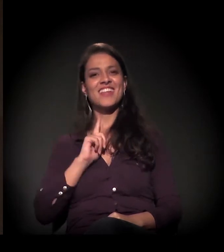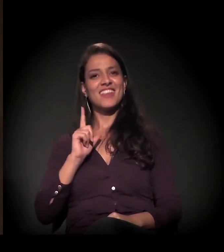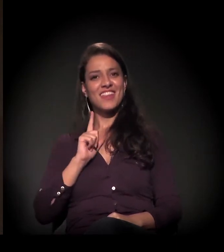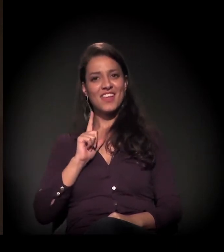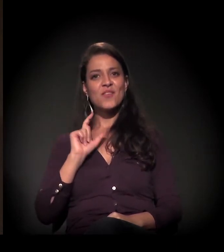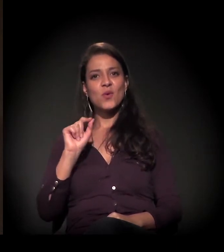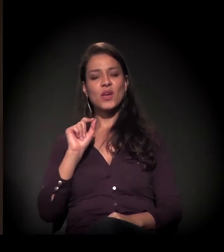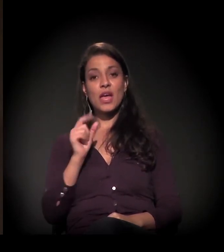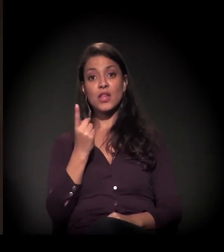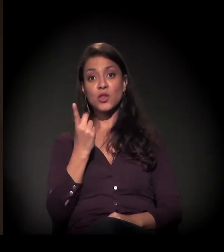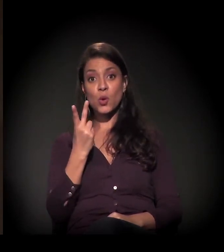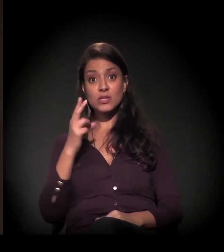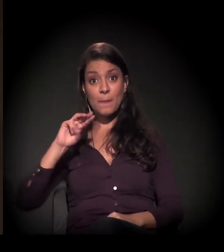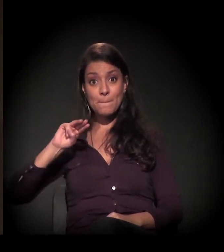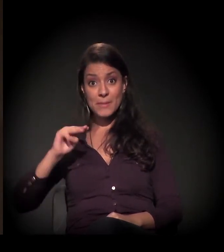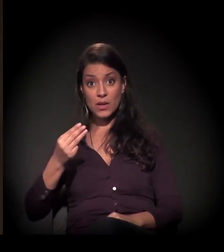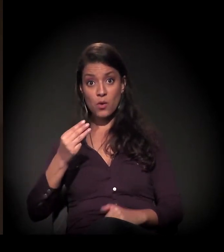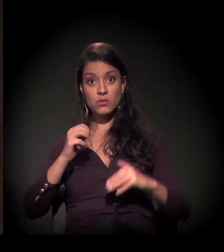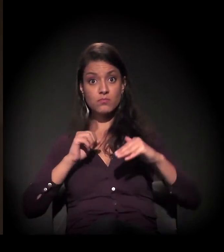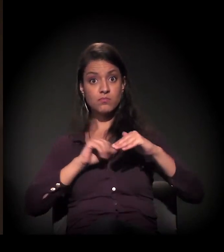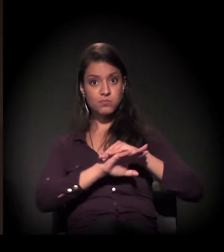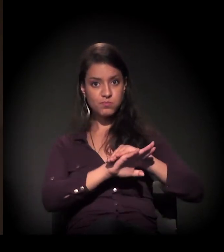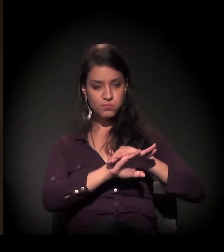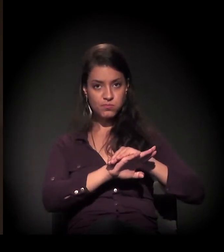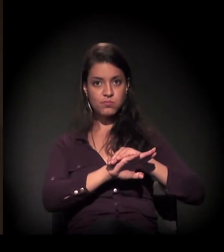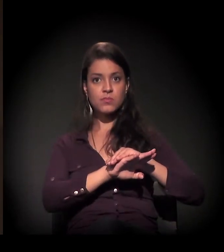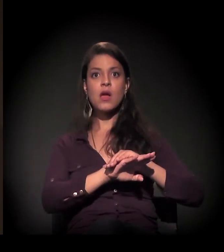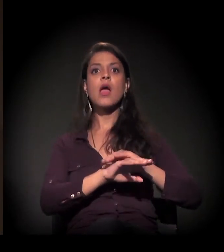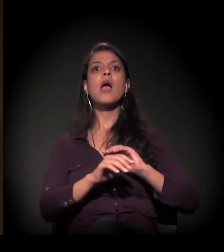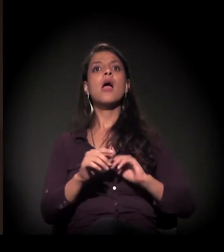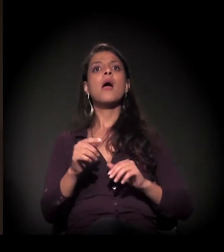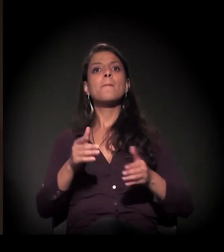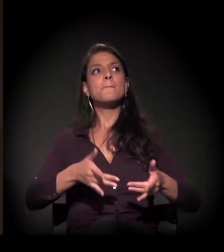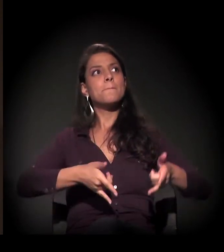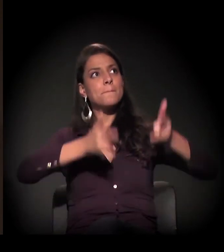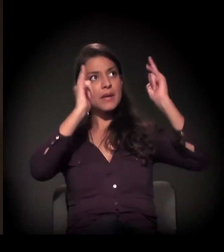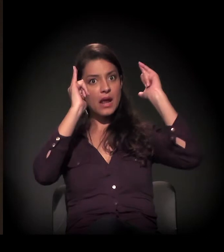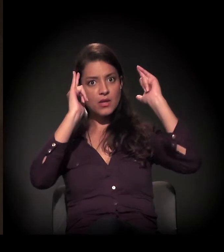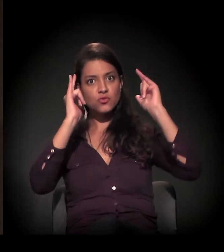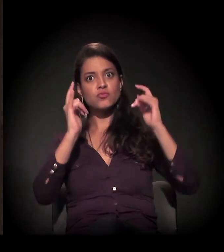de 12 milhões de reais para fazer a desapropriação do prédio,